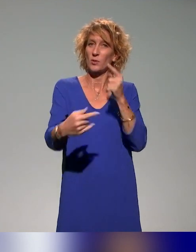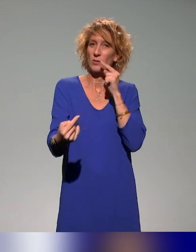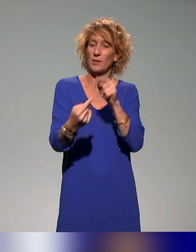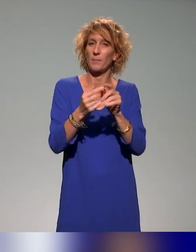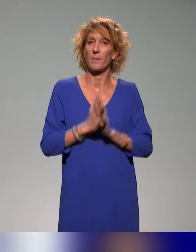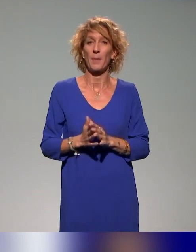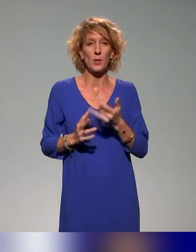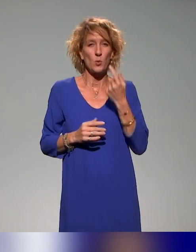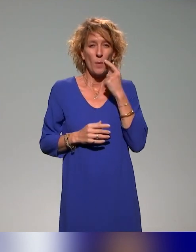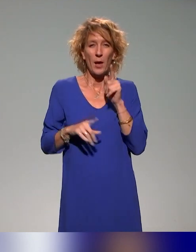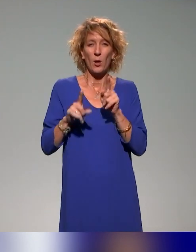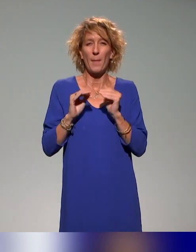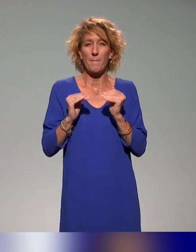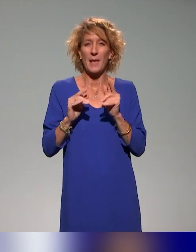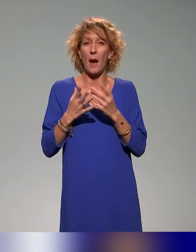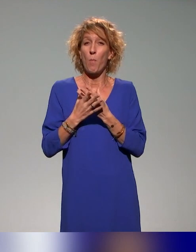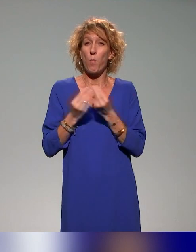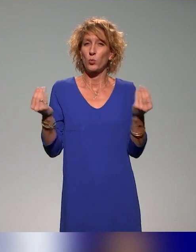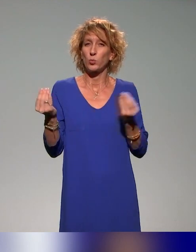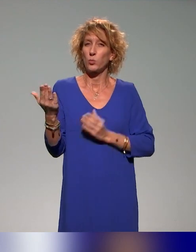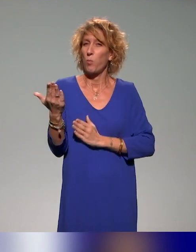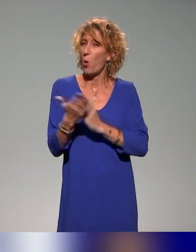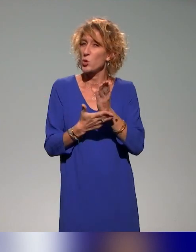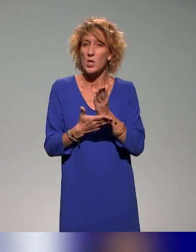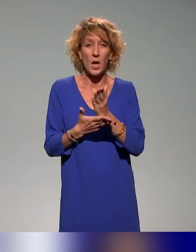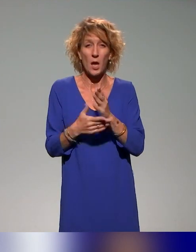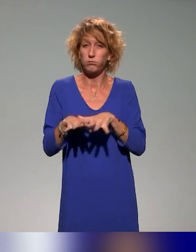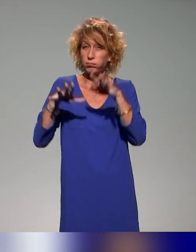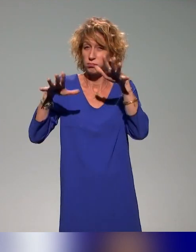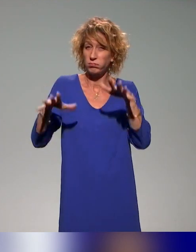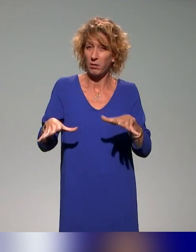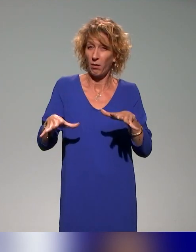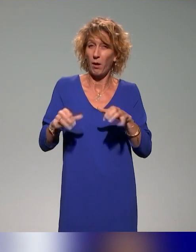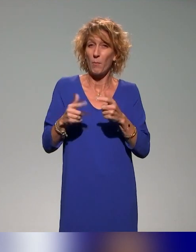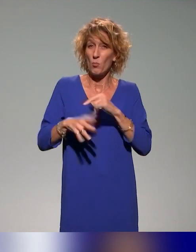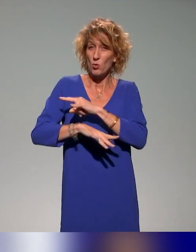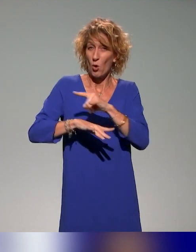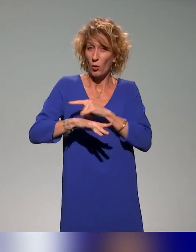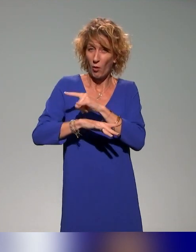il y a beaucoup, beaucoup de projets, donc ça nécessiterait encore d'y passer des heures, mais justement, ce sera pour un autre épisode.